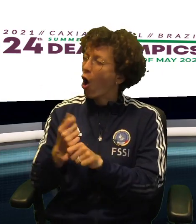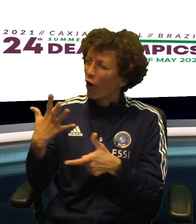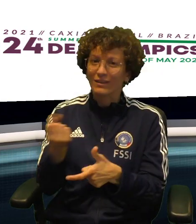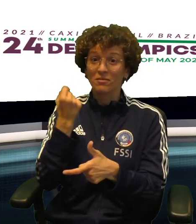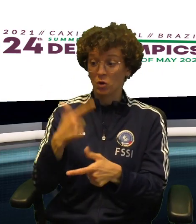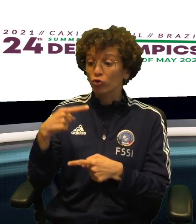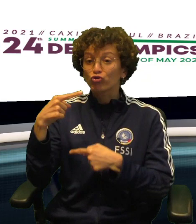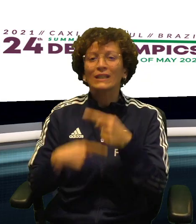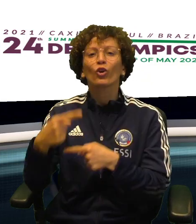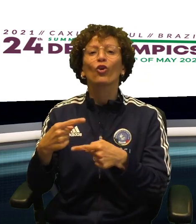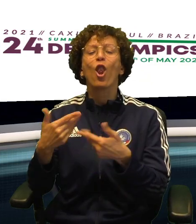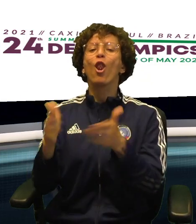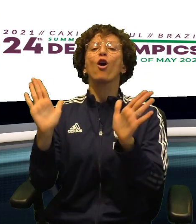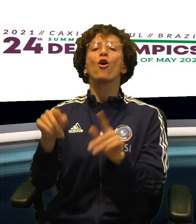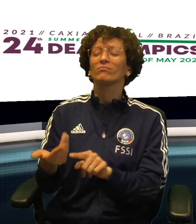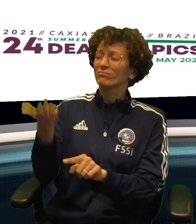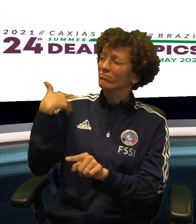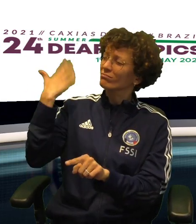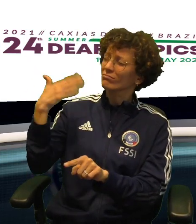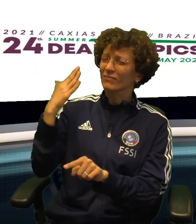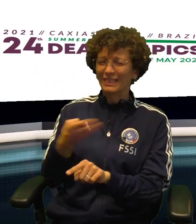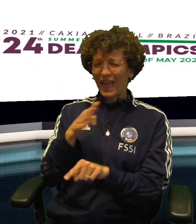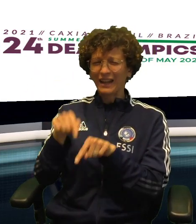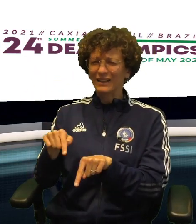NEL DOPPIO POSSONO COGLIERE UNO STORICO BRONZO E RIAPRIRE